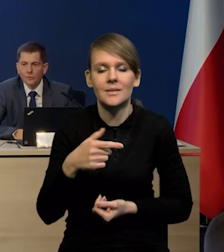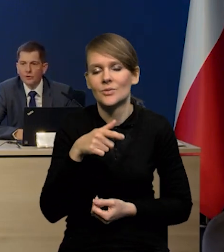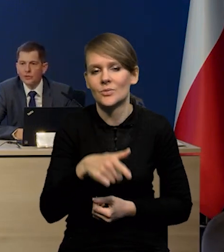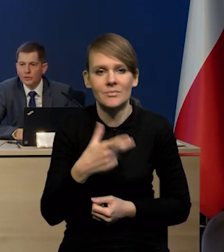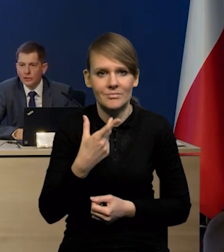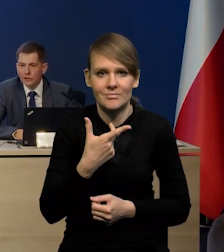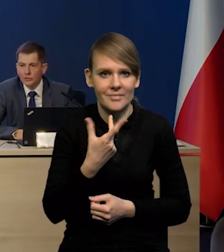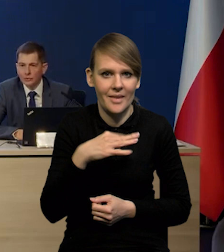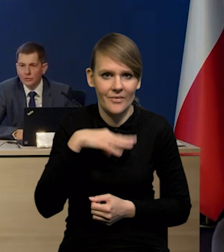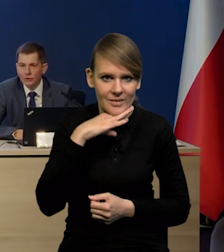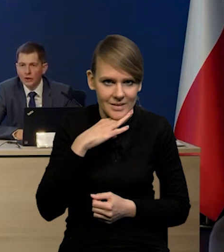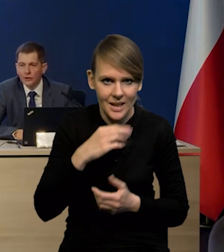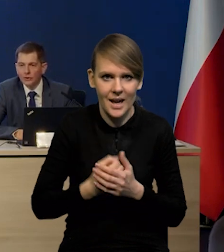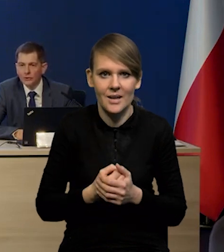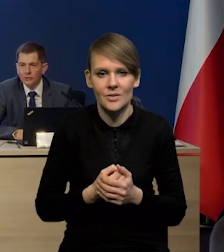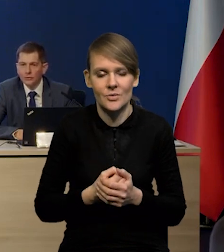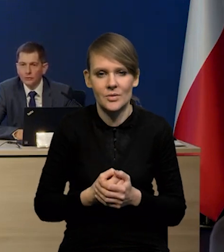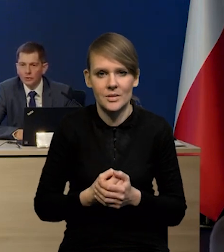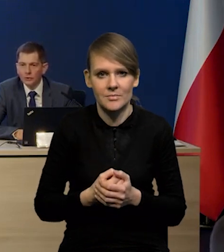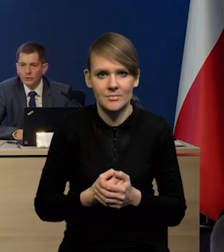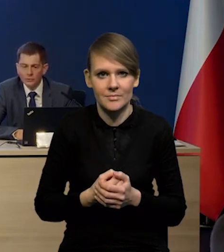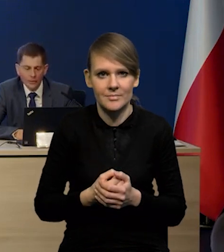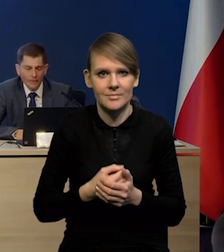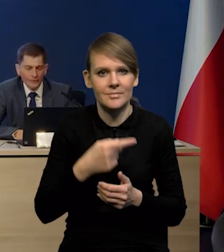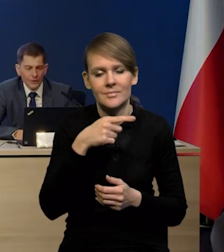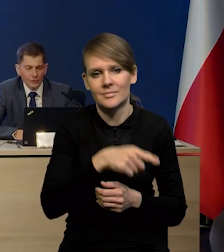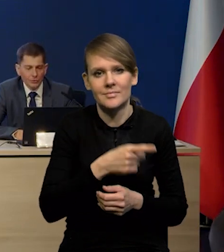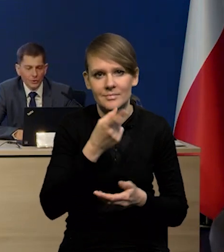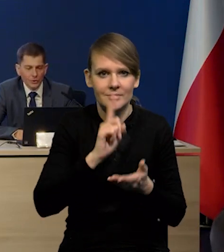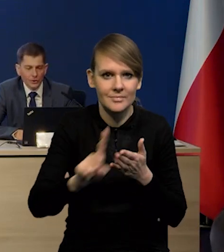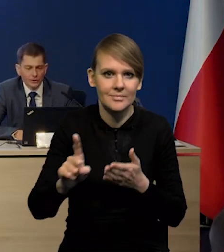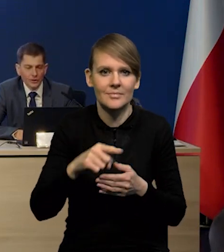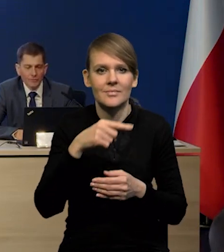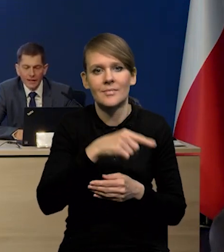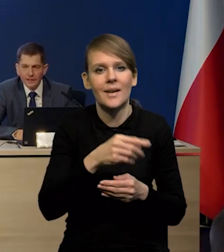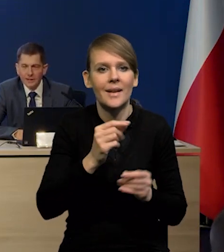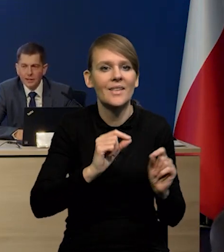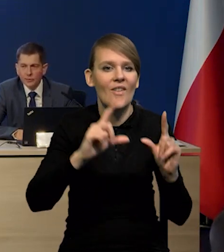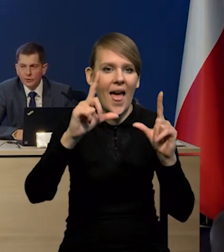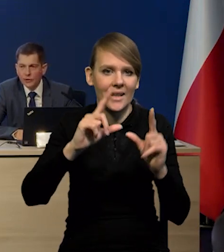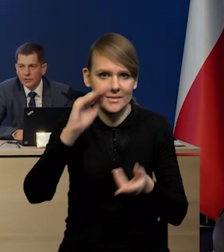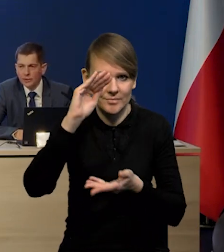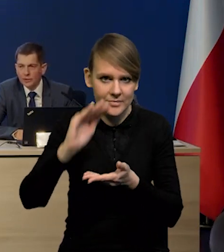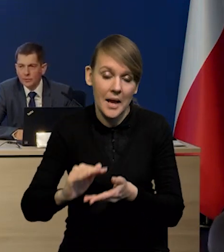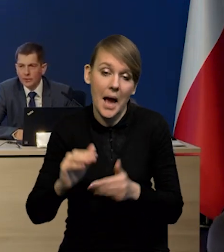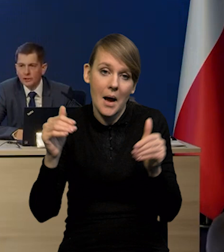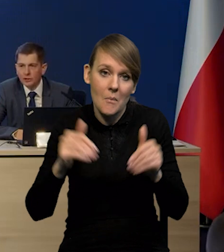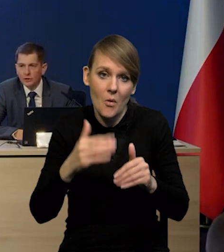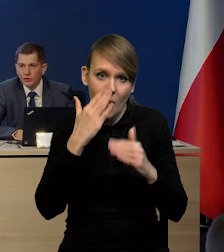może być niewystarczające do skutecznej dezinflacji ale może się okazać, że będzie na tyle silny,